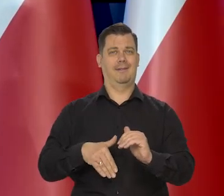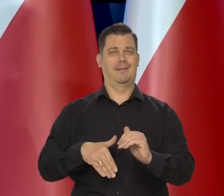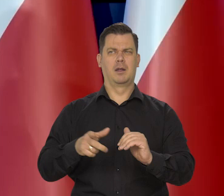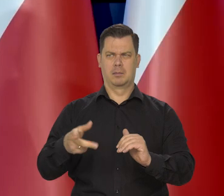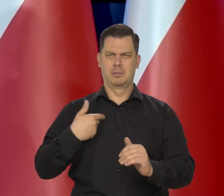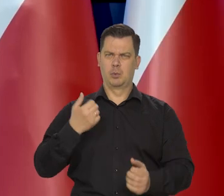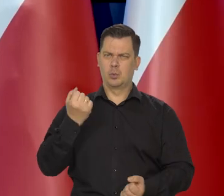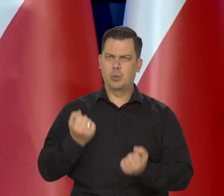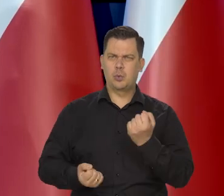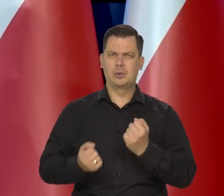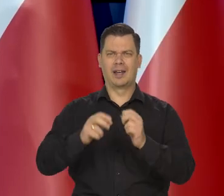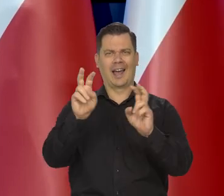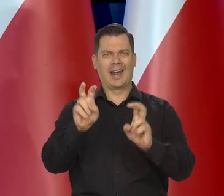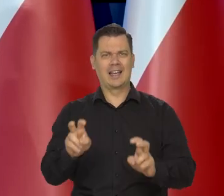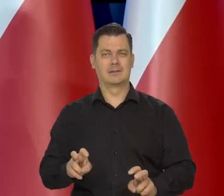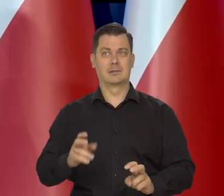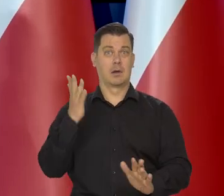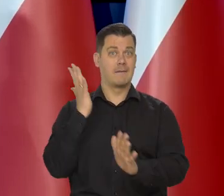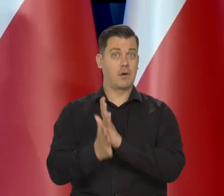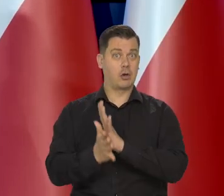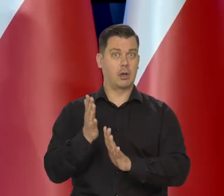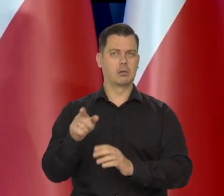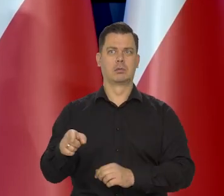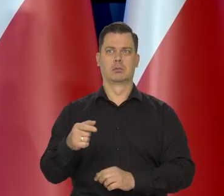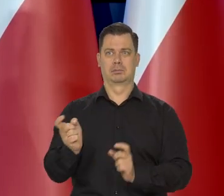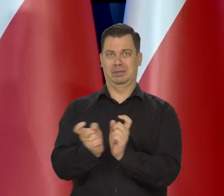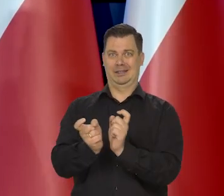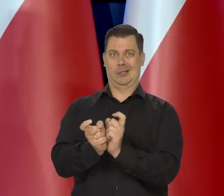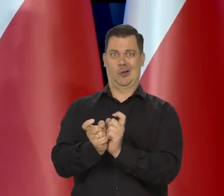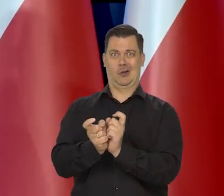Nawet w tych trudnych kryzysach. W wojnie jesteśmy państwem przy frontowym.